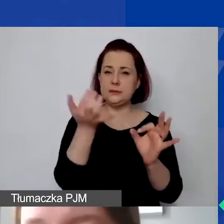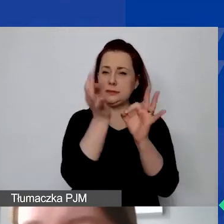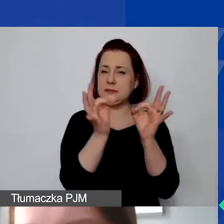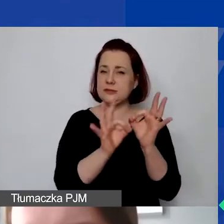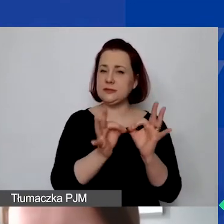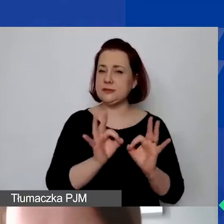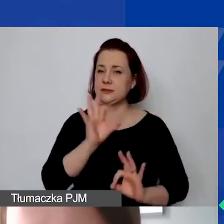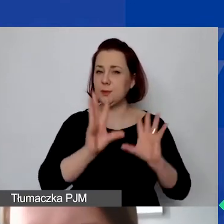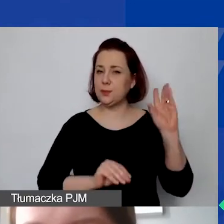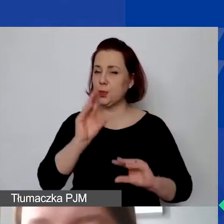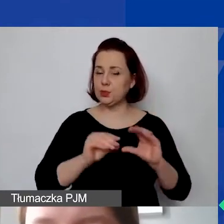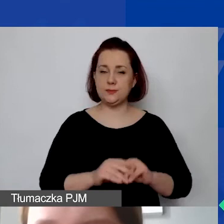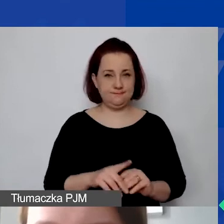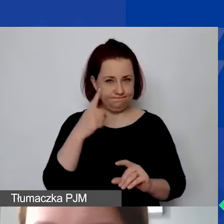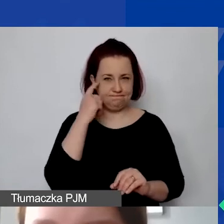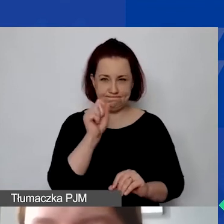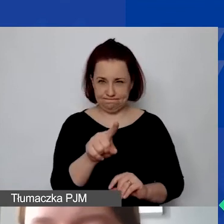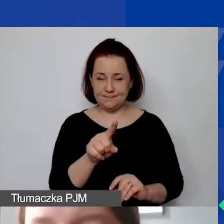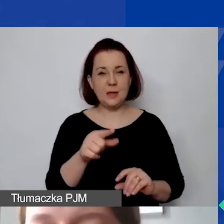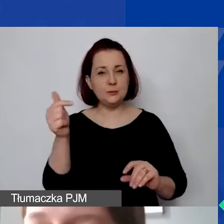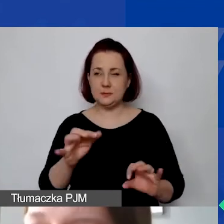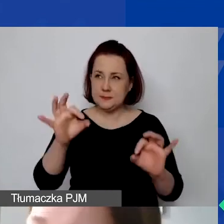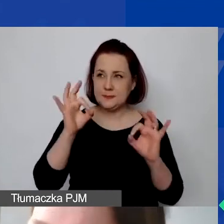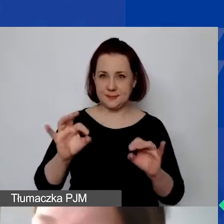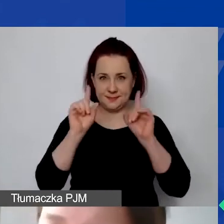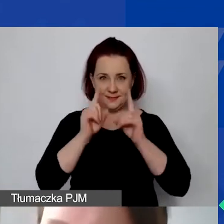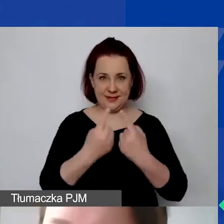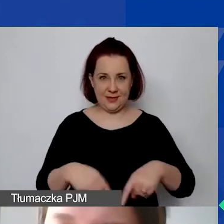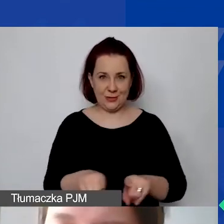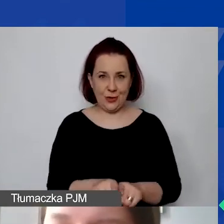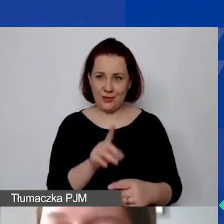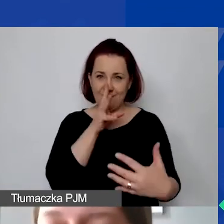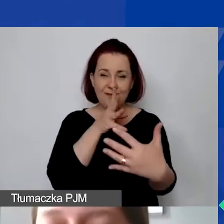Proszę pamiętać o tym, że musi być on realistyczny. Generalnie przejrzysty, uzasadniony budżet